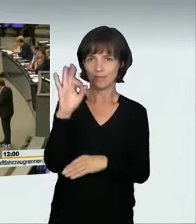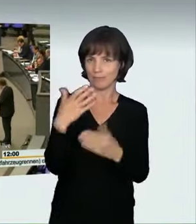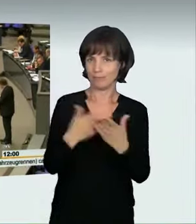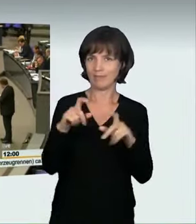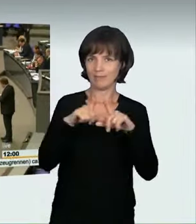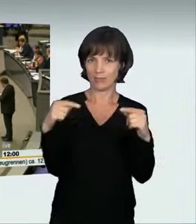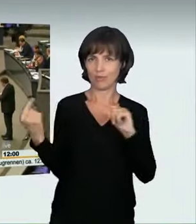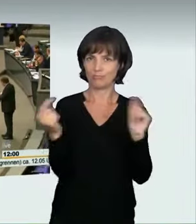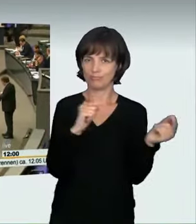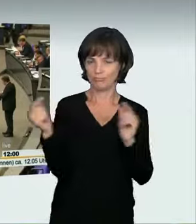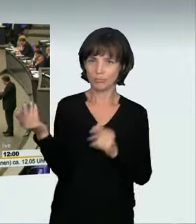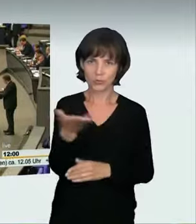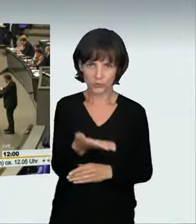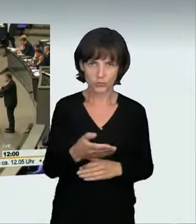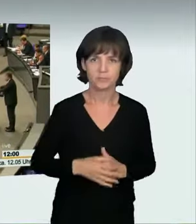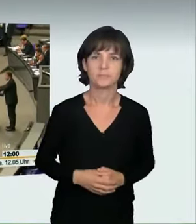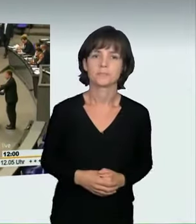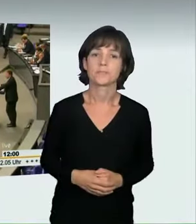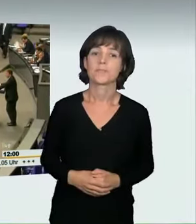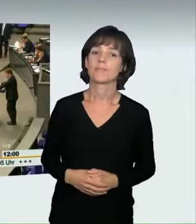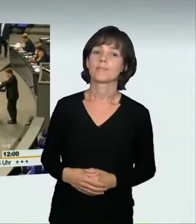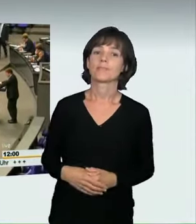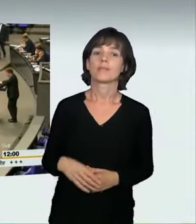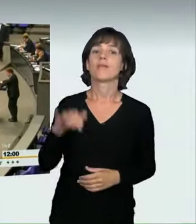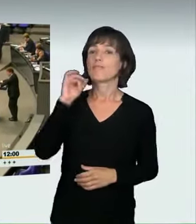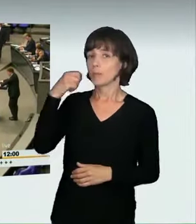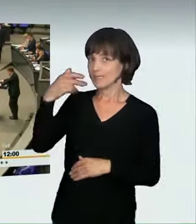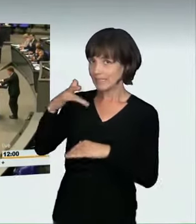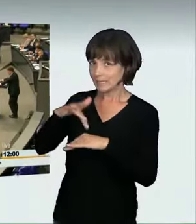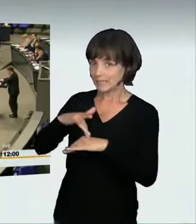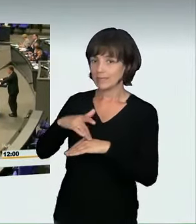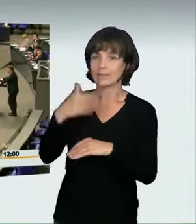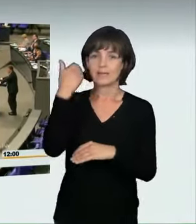(Sprecherwechsel): Frau Präsidentin! Liebe Kolleginnen und Kollegen! Es ist knapp zwei Wochen her, dass in Mönchengladbach